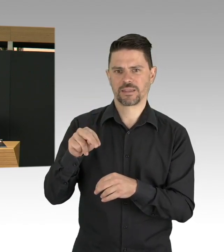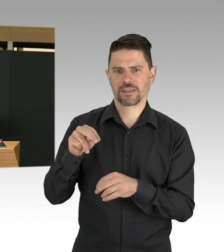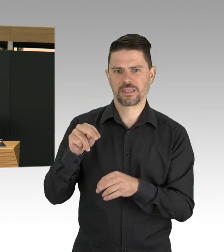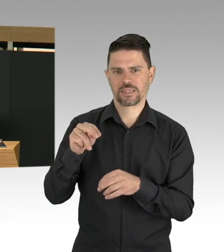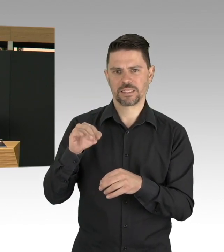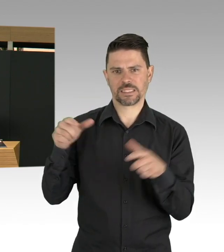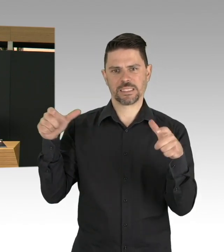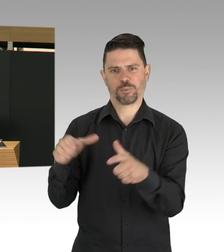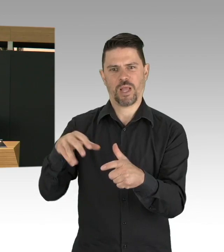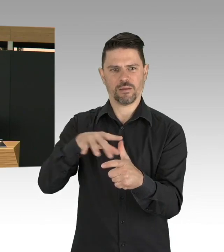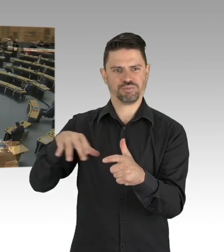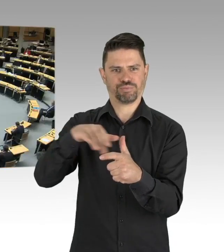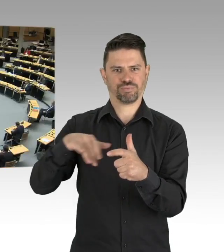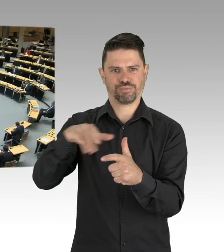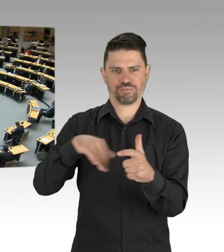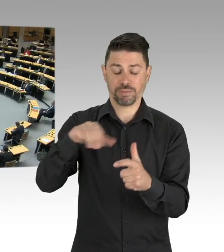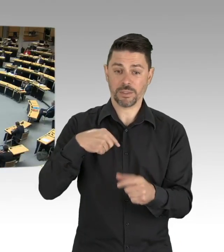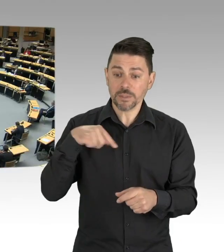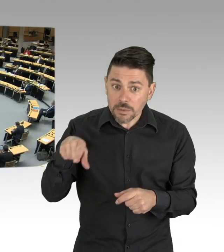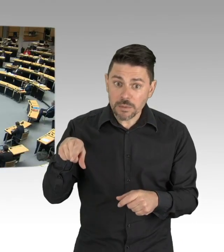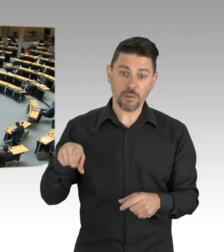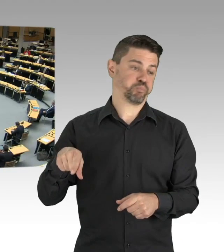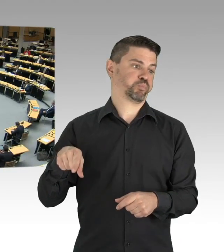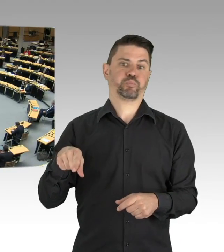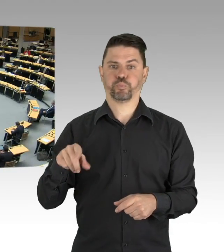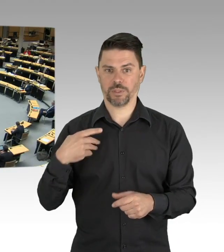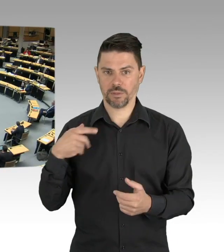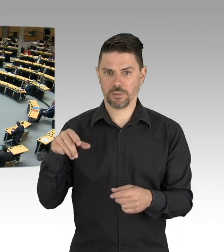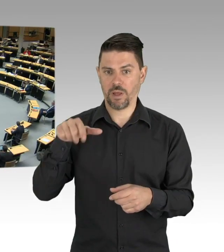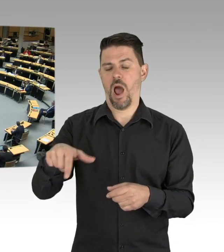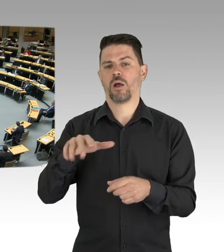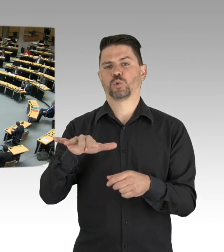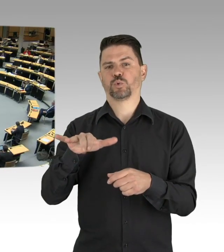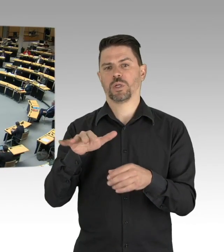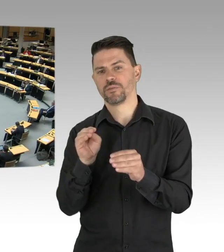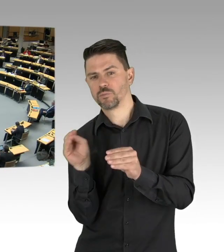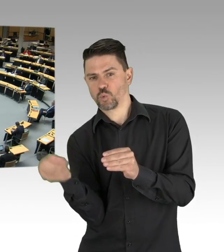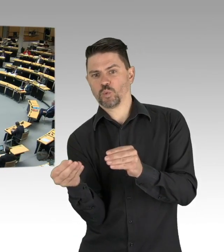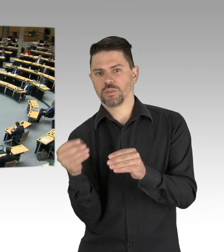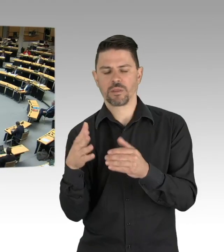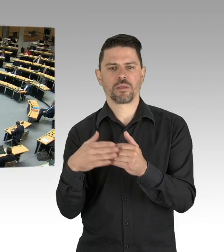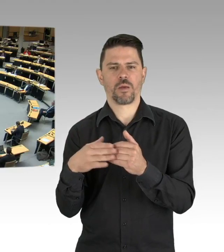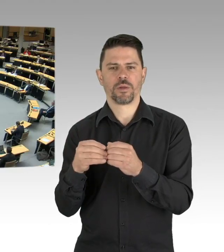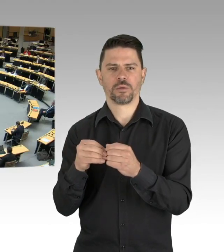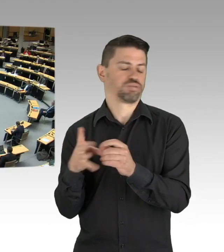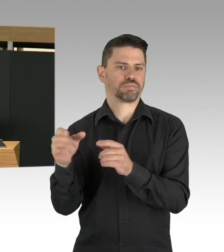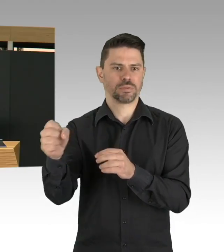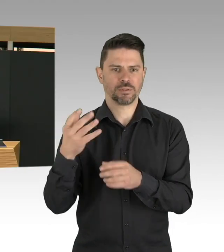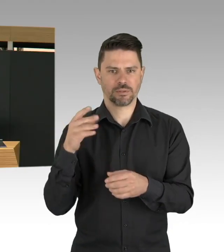(Beifall) Aber auch zu lange warten, meine Damen und Herren,